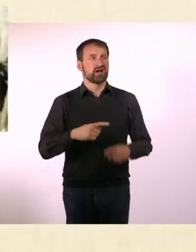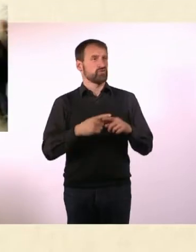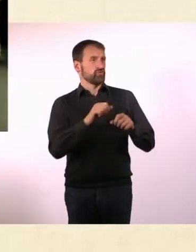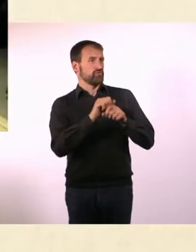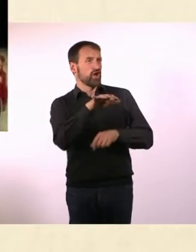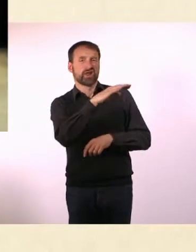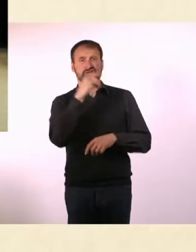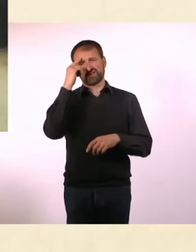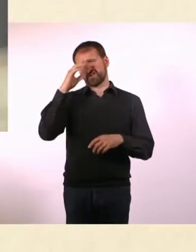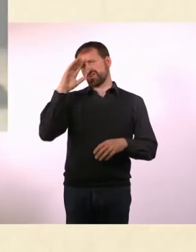* Oder keine Freunde.*